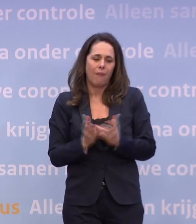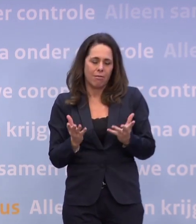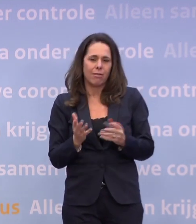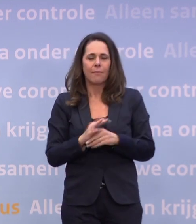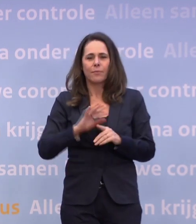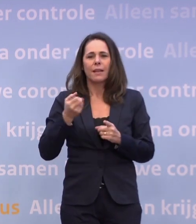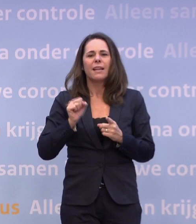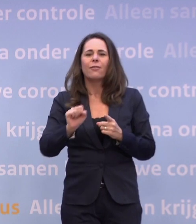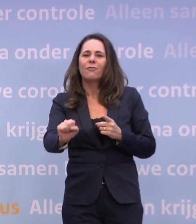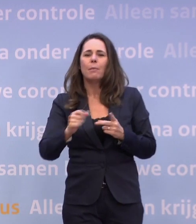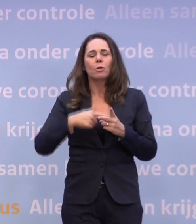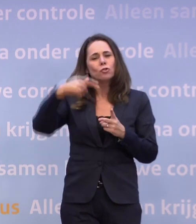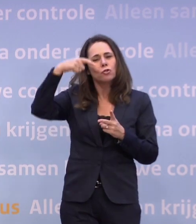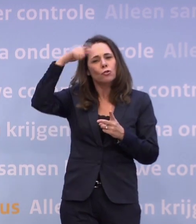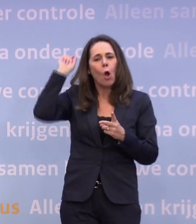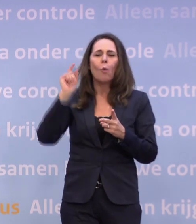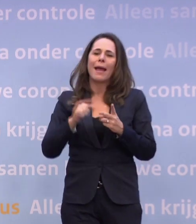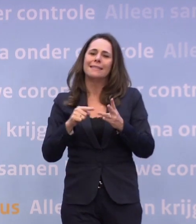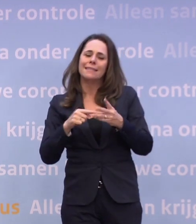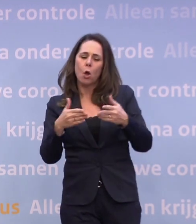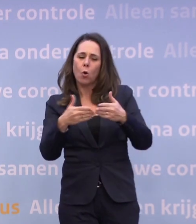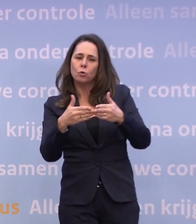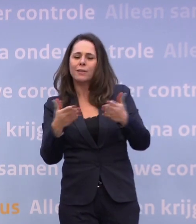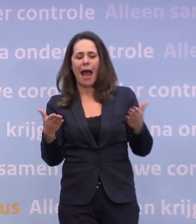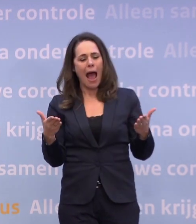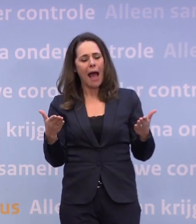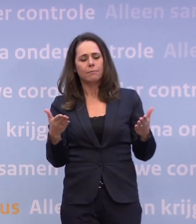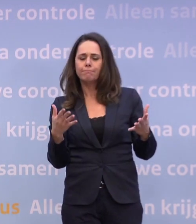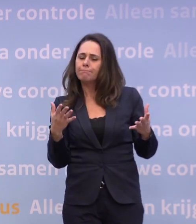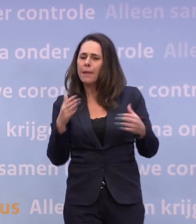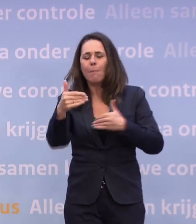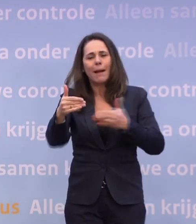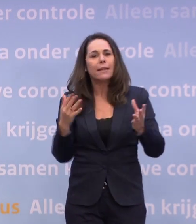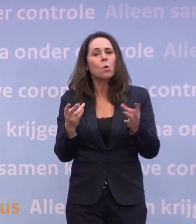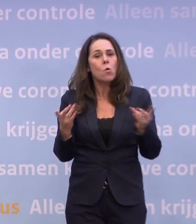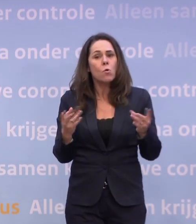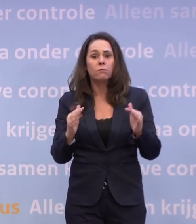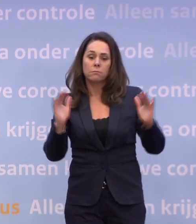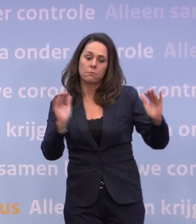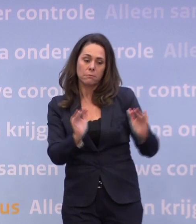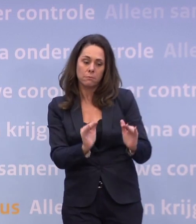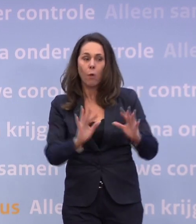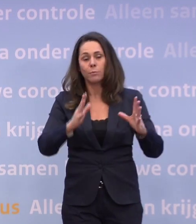...van Wiebes, Koolmees, Hoekstra over hoe we met die pakketten verdergaan... ...en met het wel of niet afbouwen en of je nog extra dingen gaat doen...